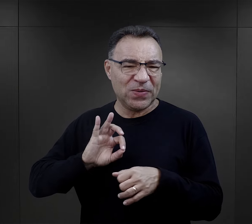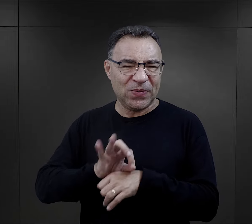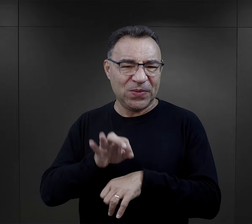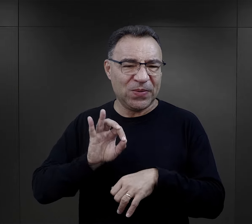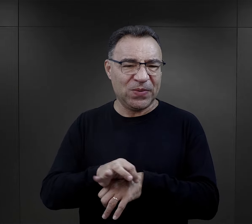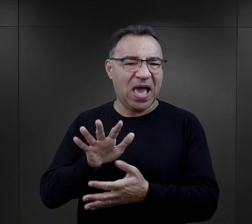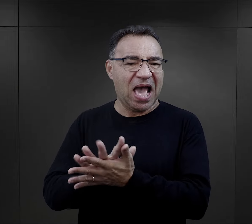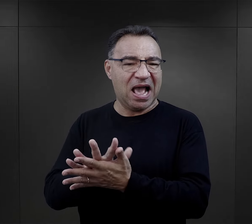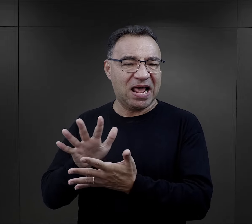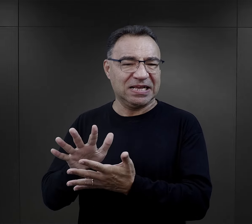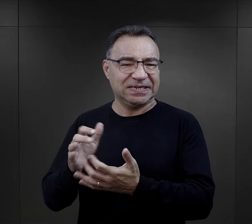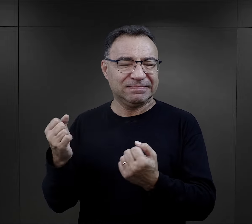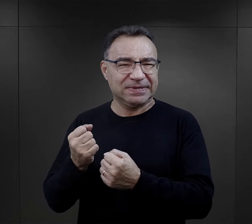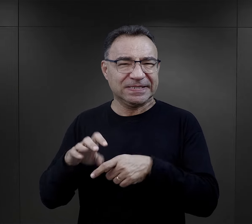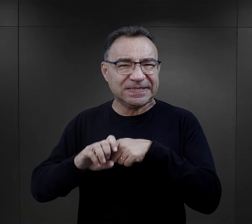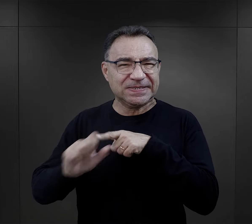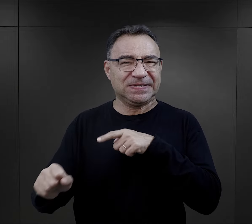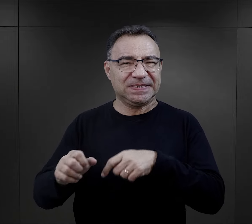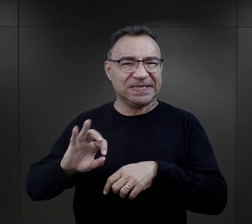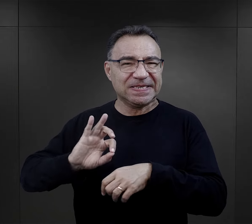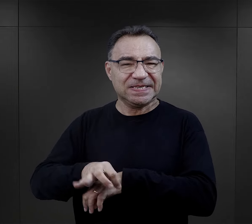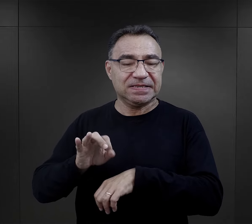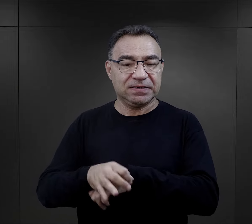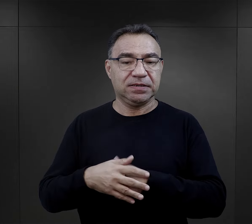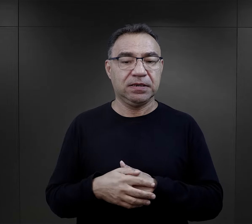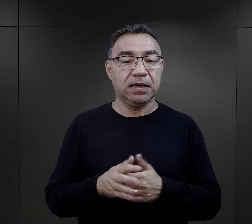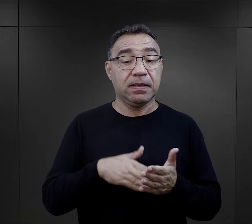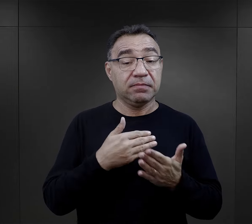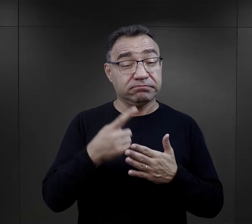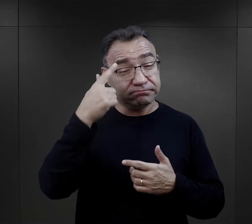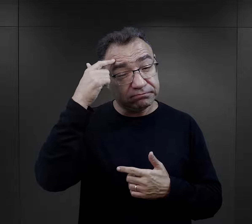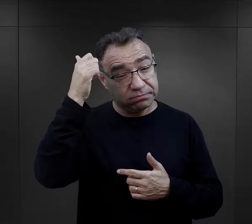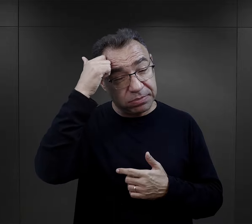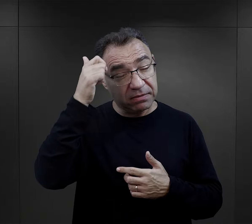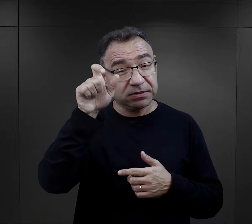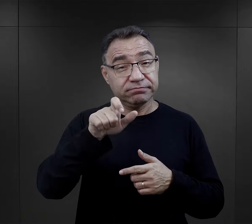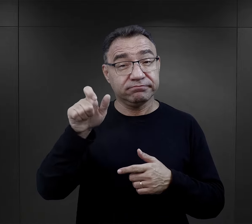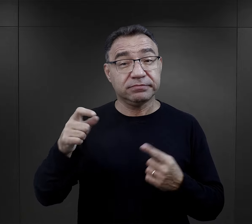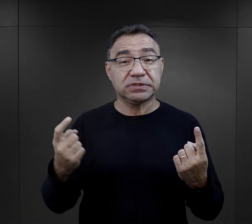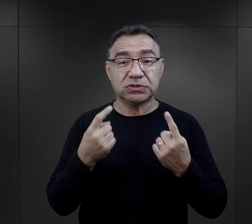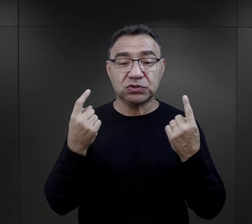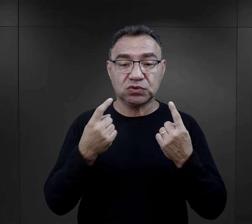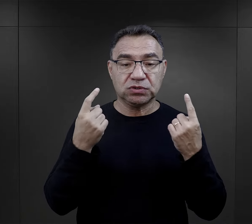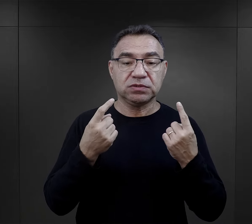na to, jakimi osobami były. Takie tragiczne zapamiętane przez więźniów przypadki,